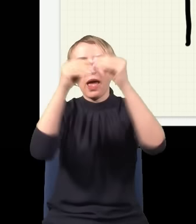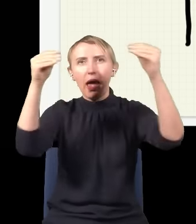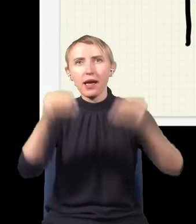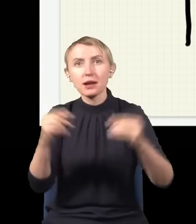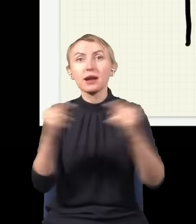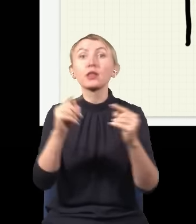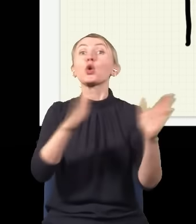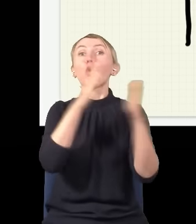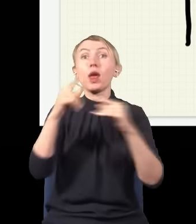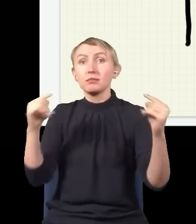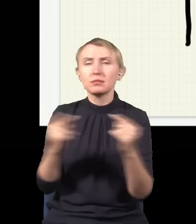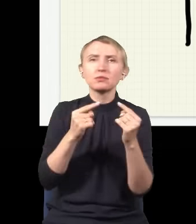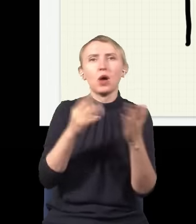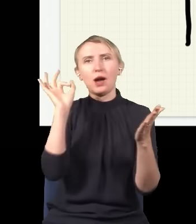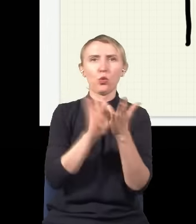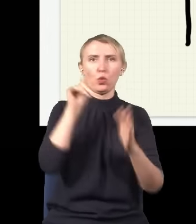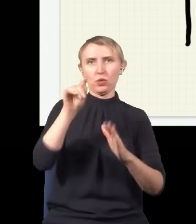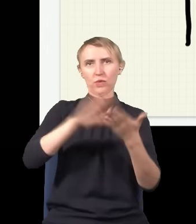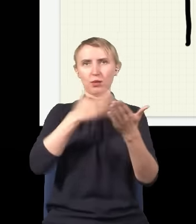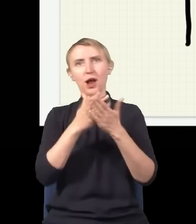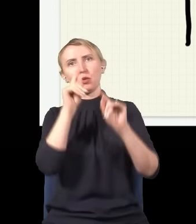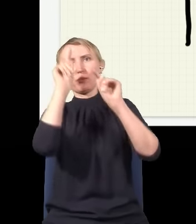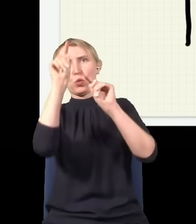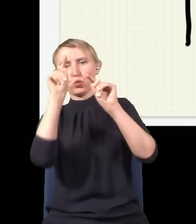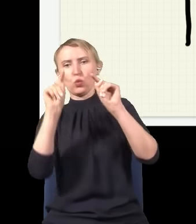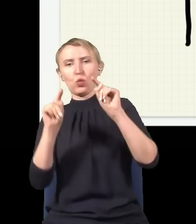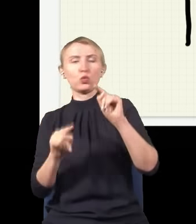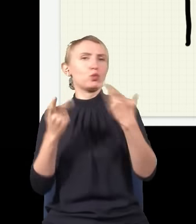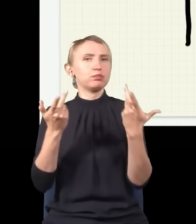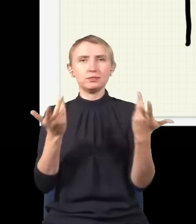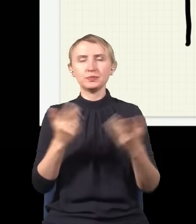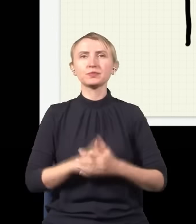i jak kolejny trafi, to padnie, powiedzmy, gdzieś tutaj, a potem gdzieś tutaj, gdzieś tutaj itd.